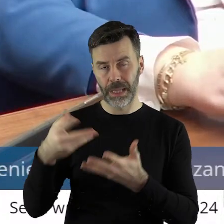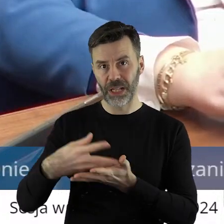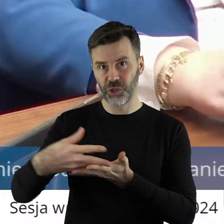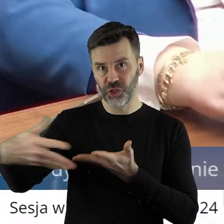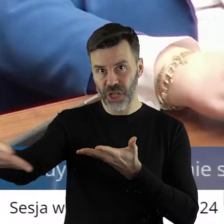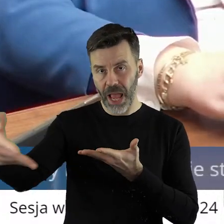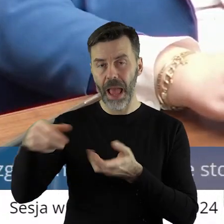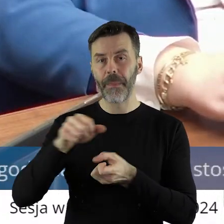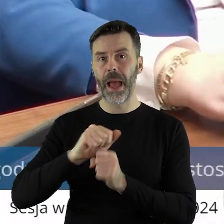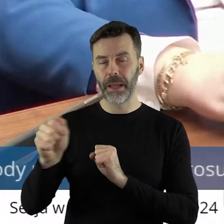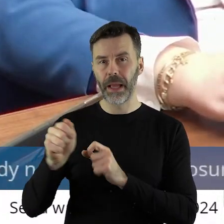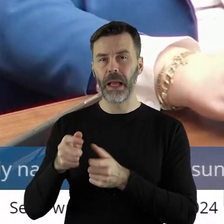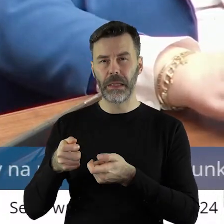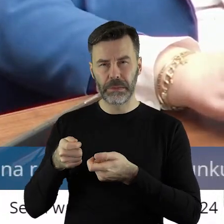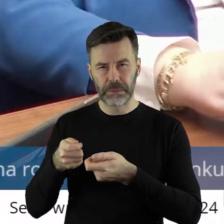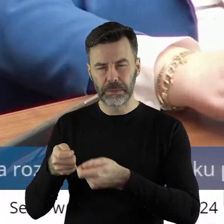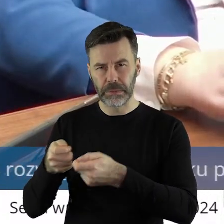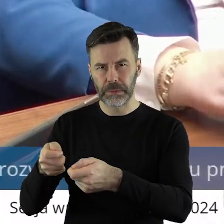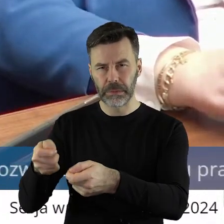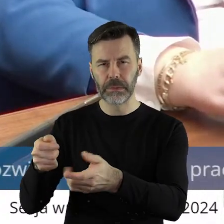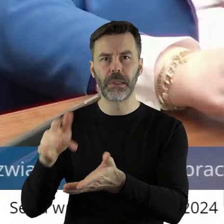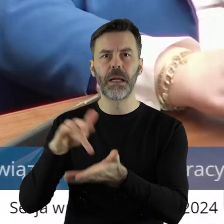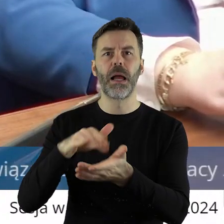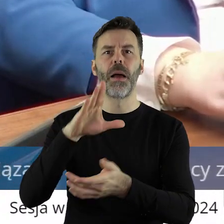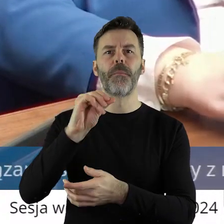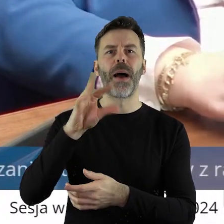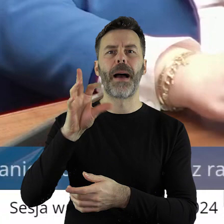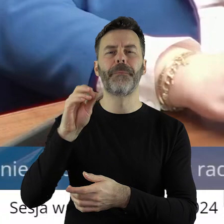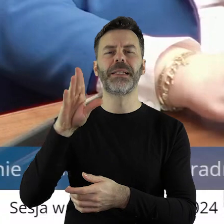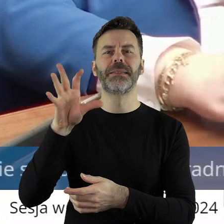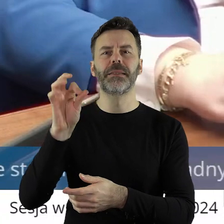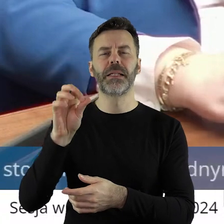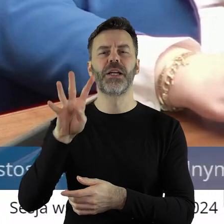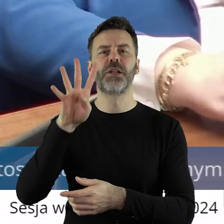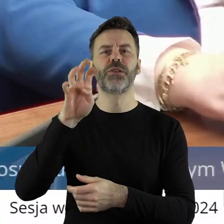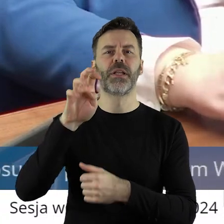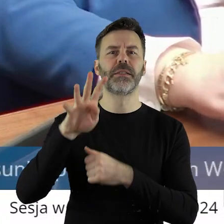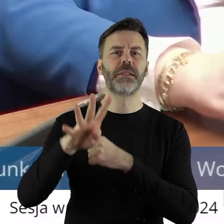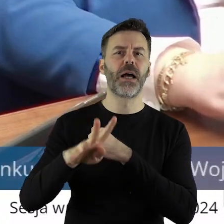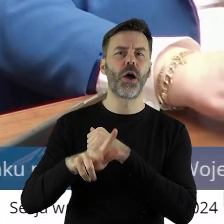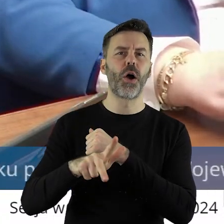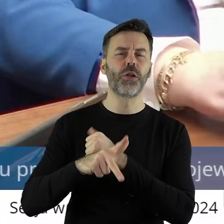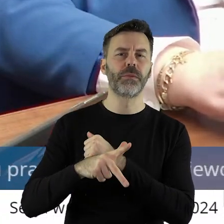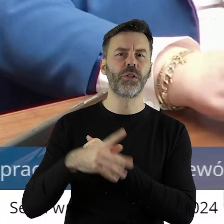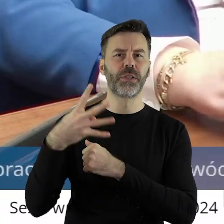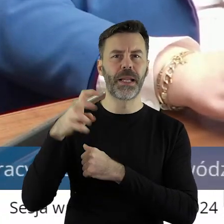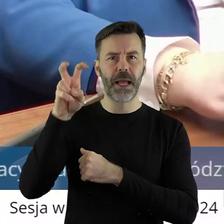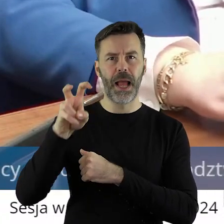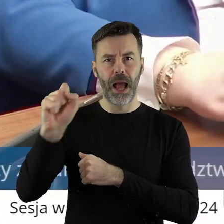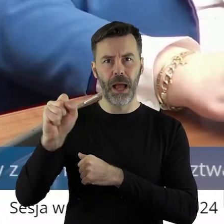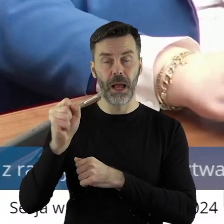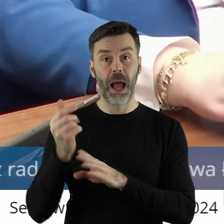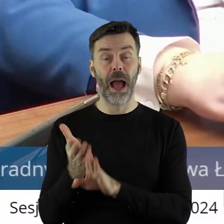z ziemi, a w Babsku 474 ha. Drodzy państwo, to za poprzedniej władzy